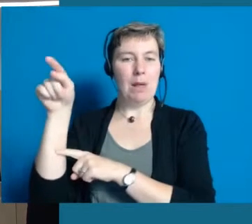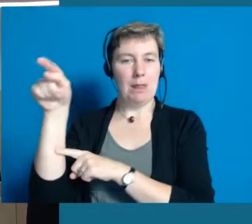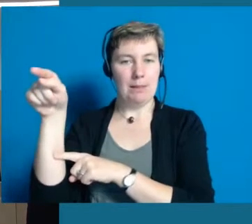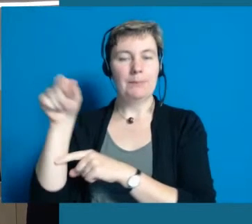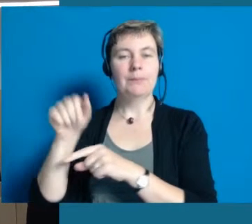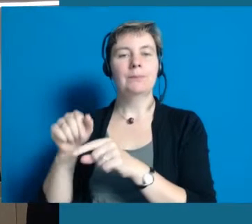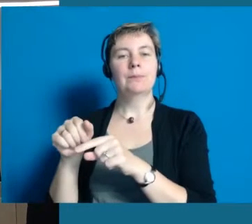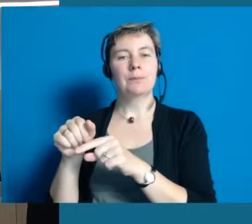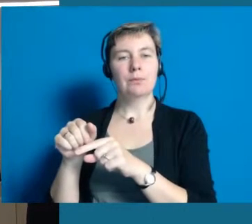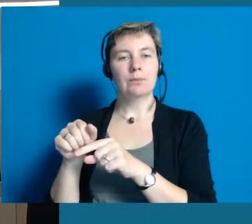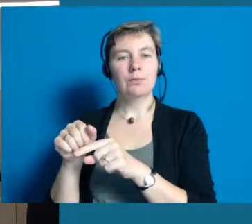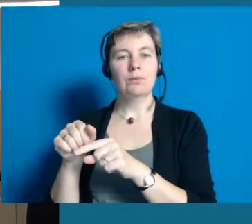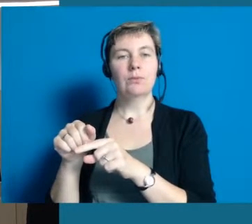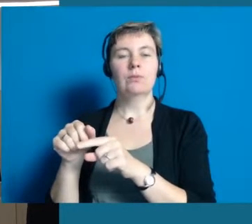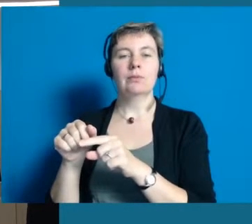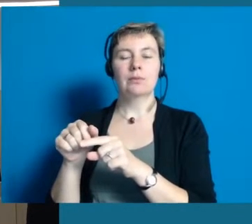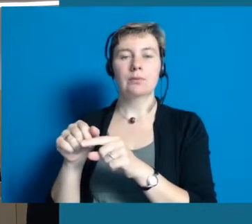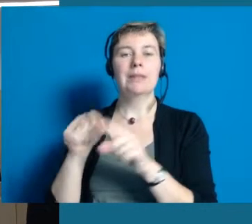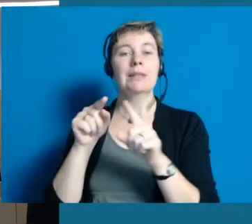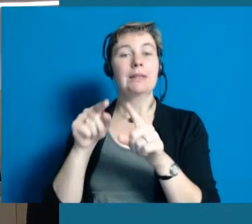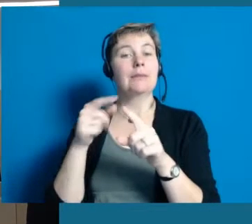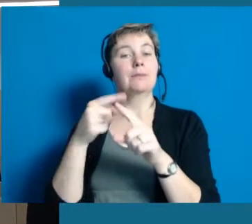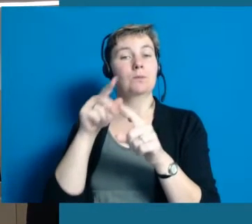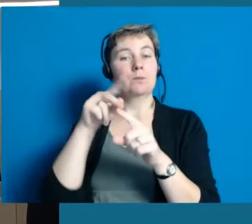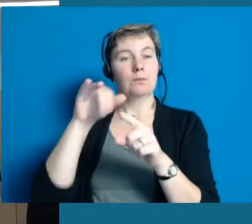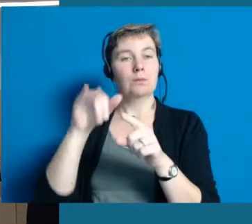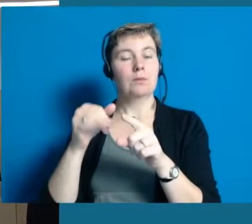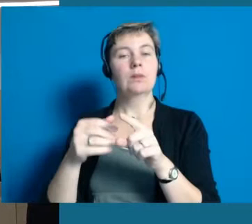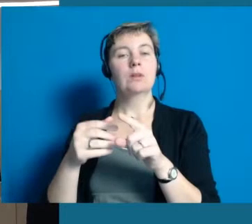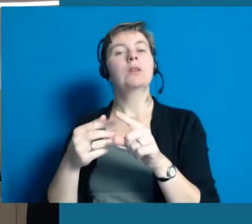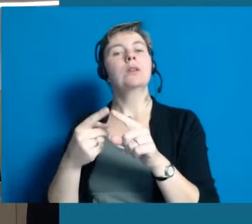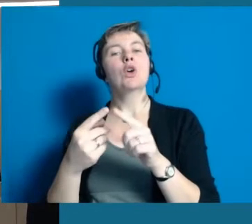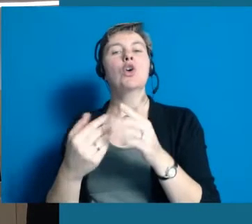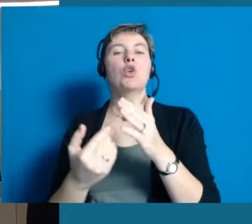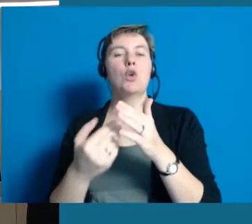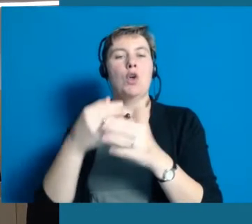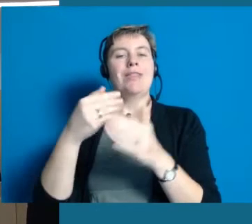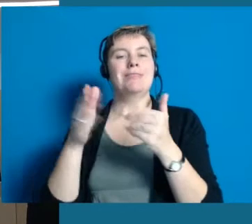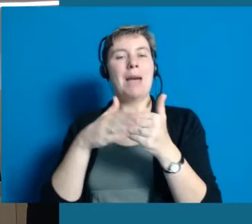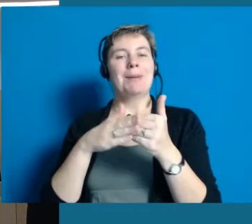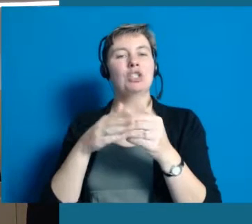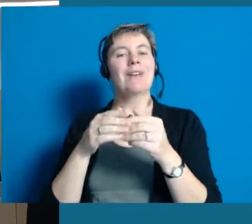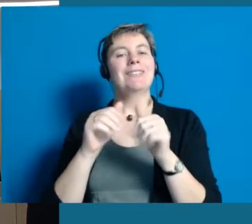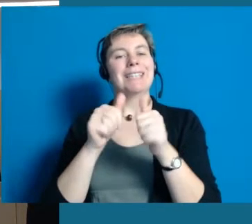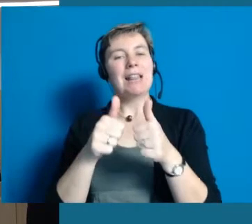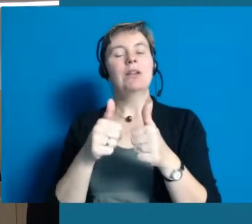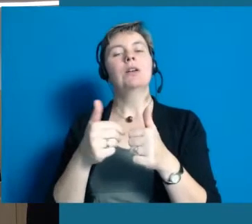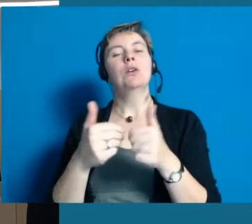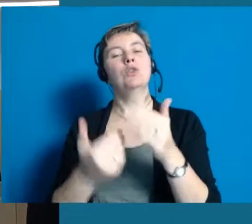Dann haben wir ein Projekt, die Neuaufstellung der Nachbarschaftshilfe.